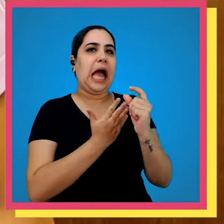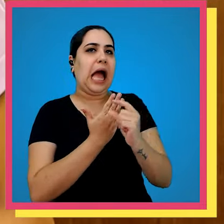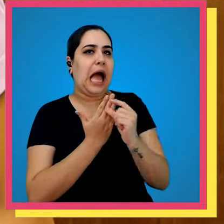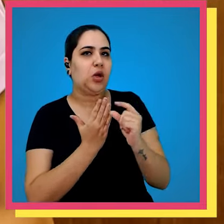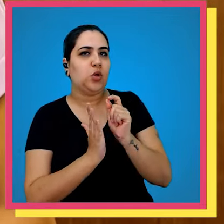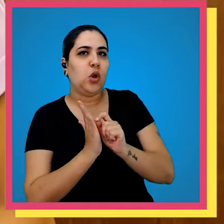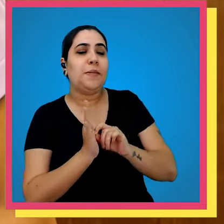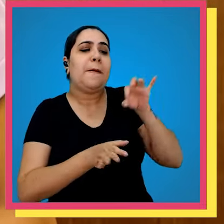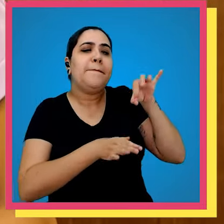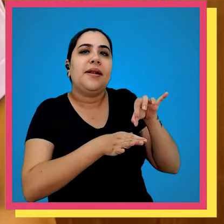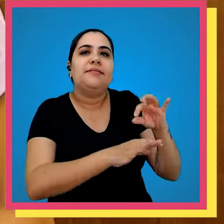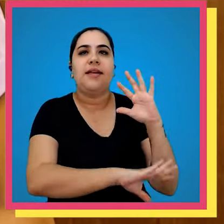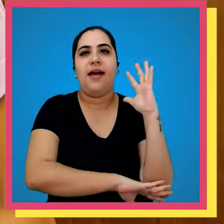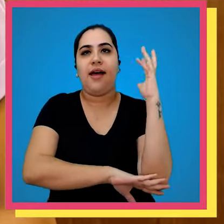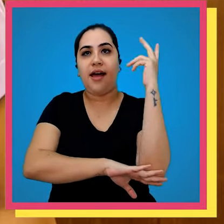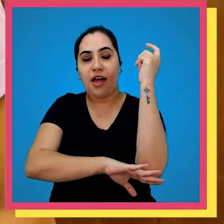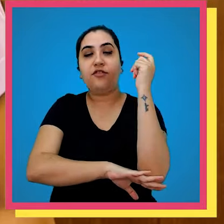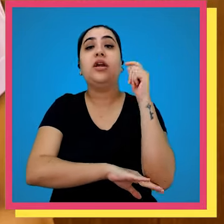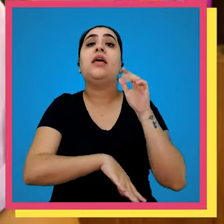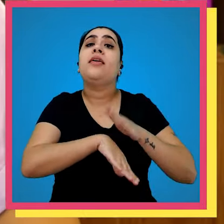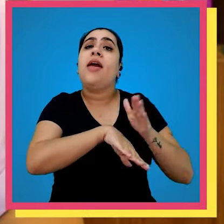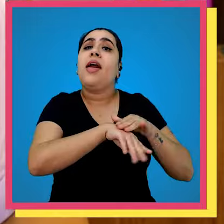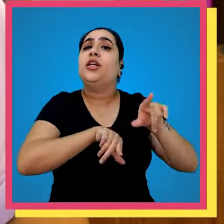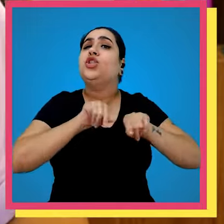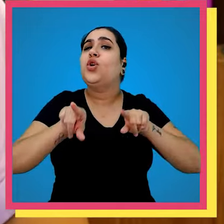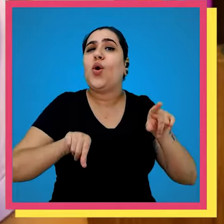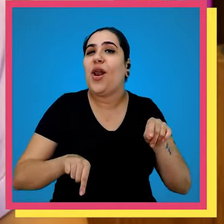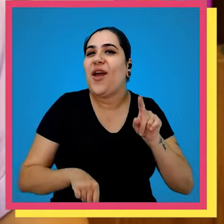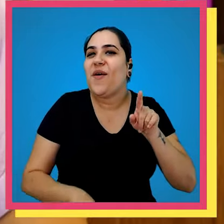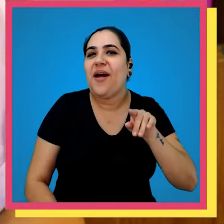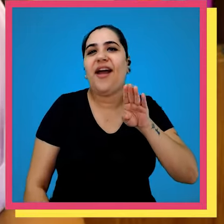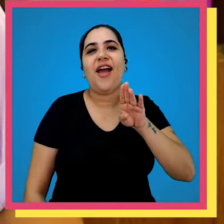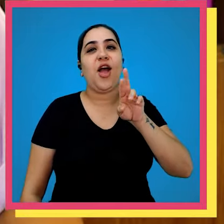Parque gráfico para plantar em mudas de árvores que foram escolhidas por ninguém mais ninguém